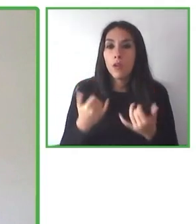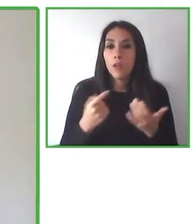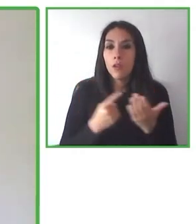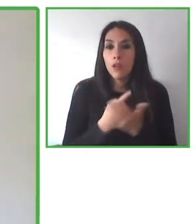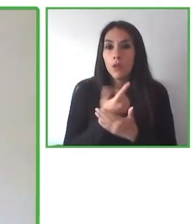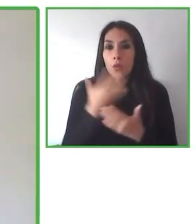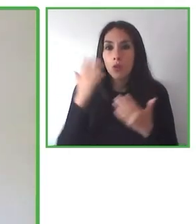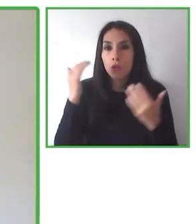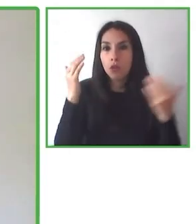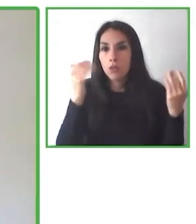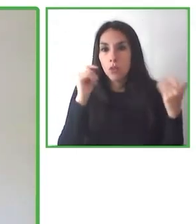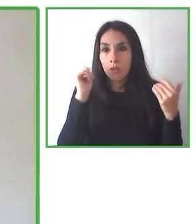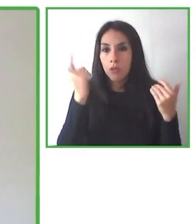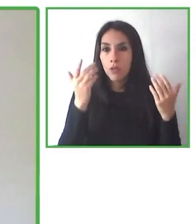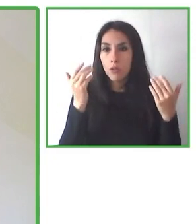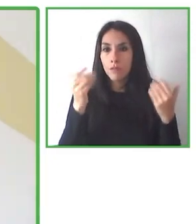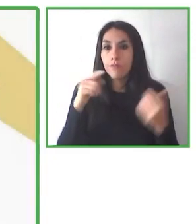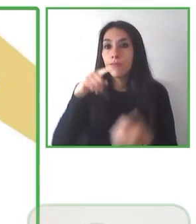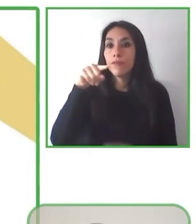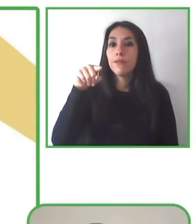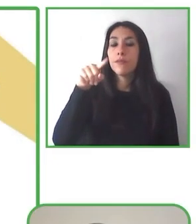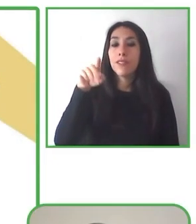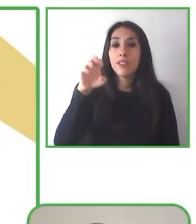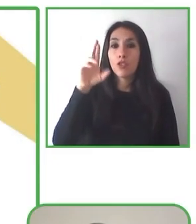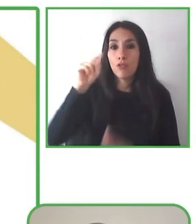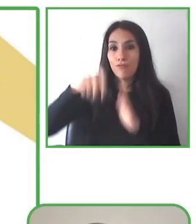Quiero dejarles nuestros datos de contacto.